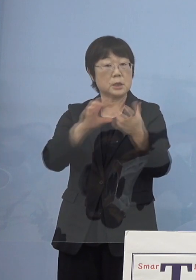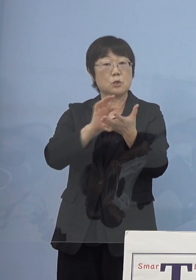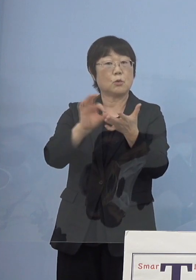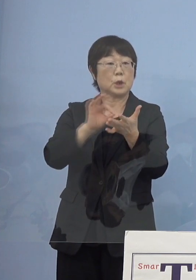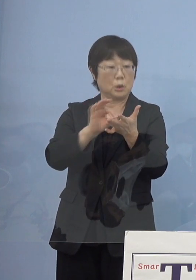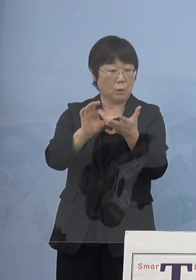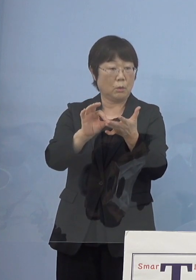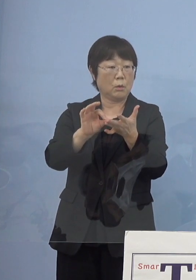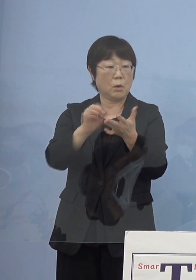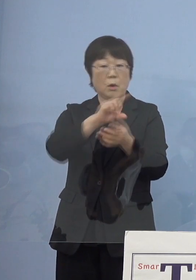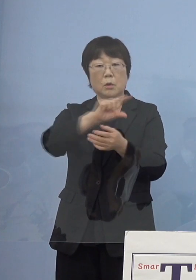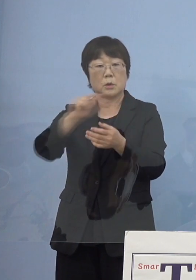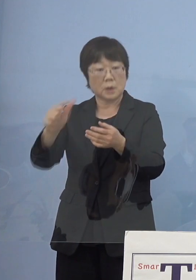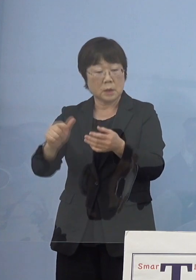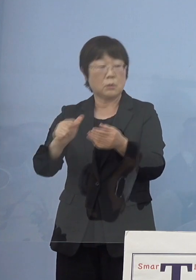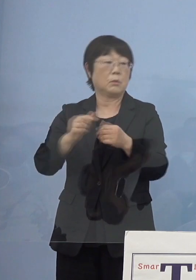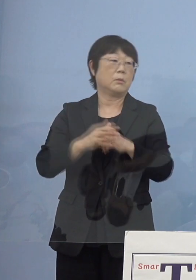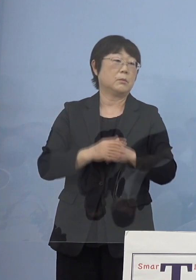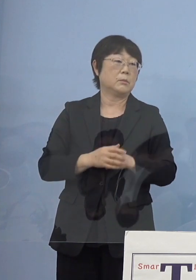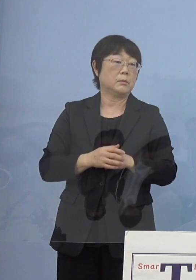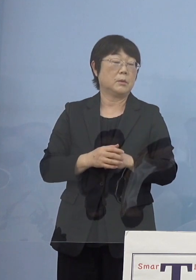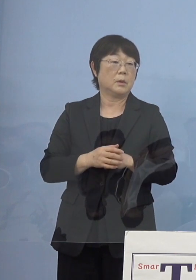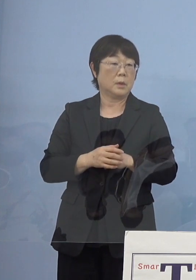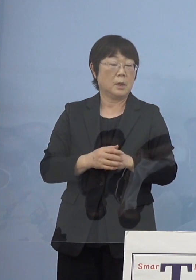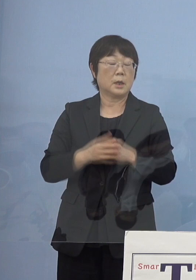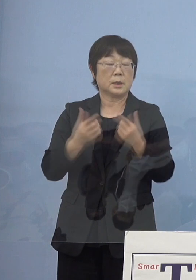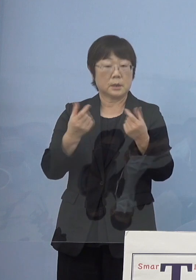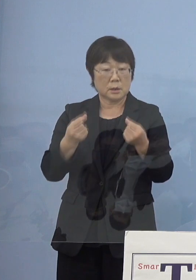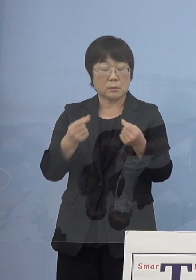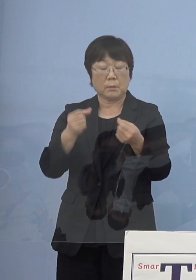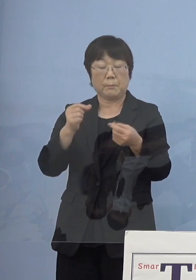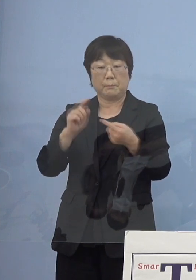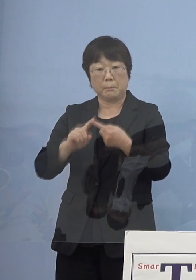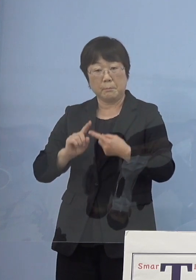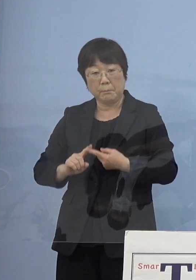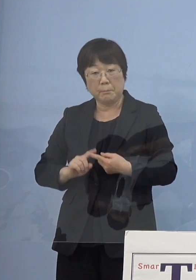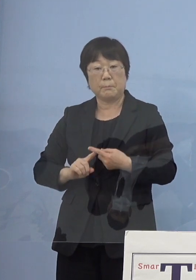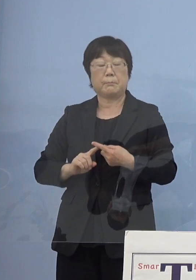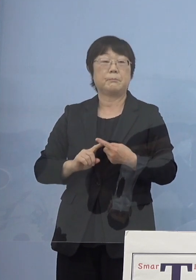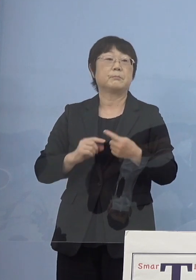こうしたものがかんでくる という形になるかと思いますので